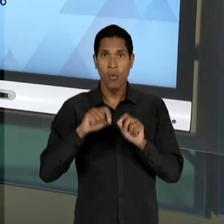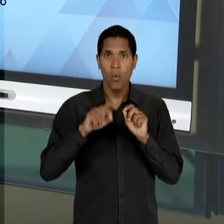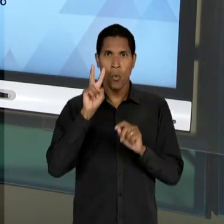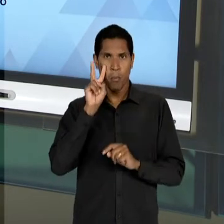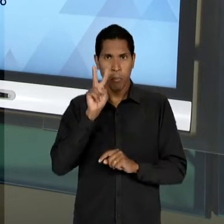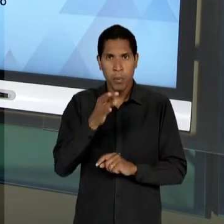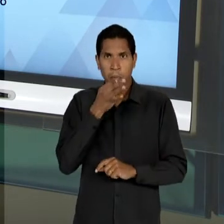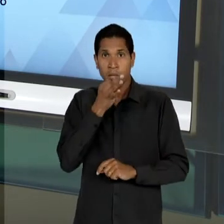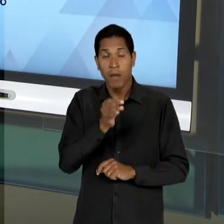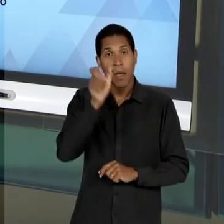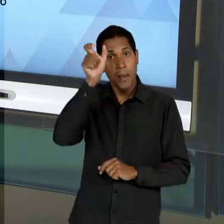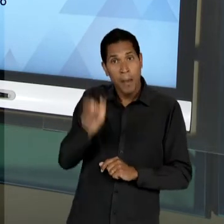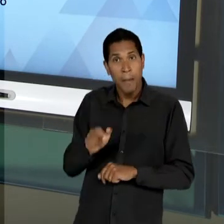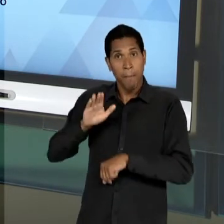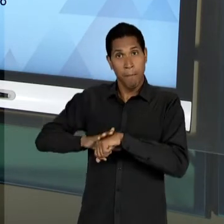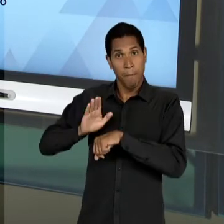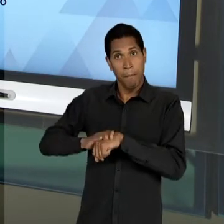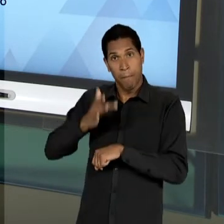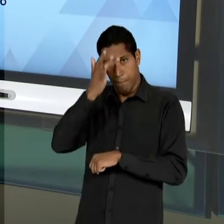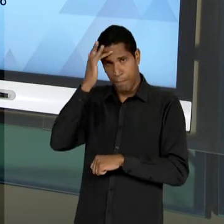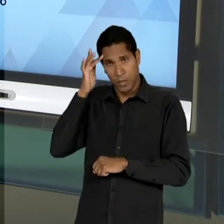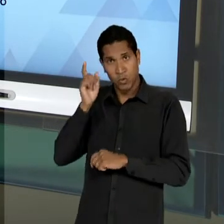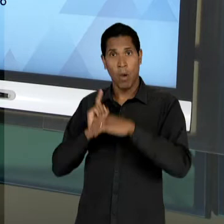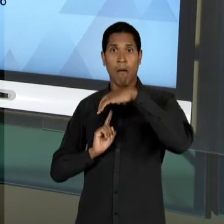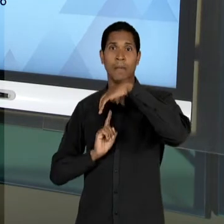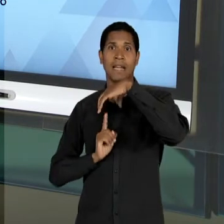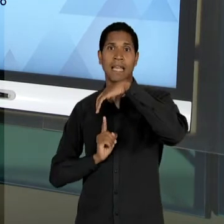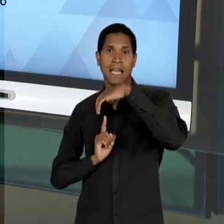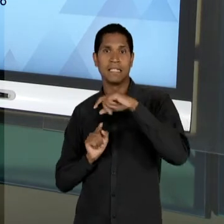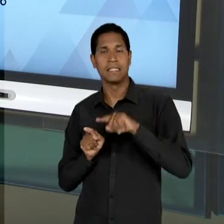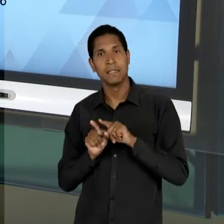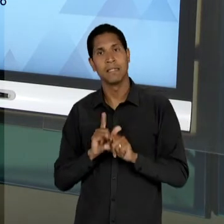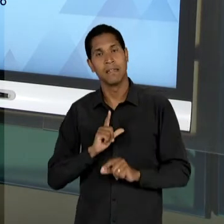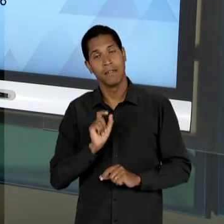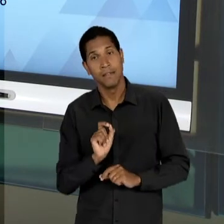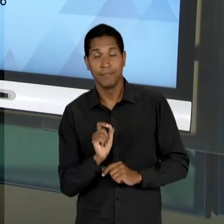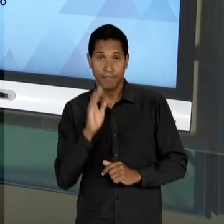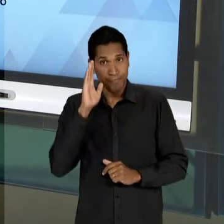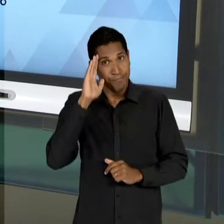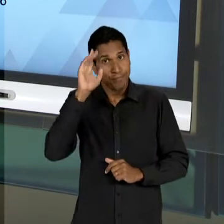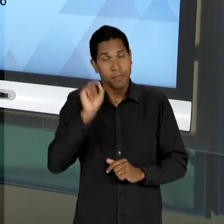CIDADÃO SENDO TOMADO COMO CONSUMIDOR - PRINCIPALMENTE PORQUE ELE ESTARIA LIVRE PARA